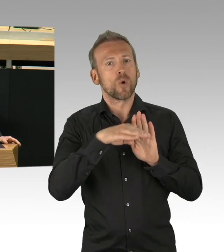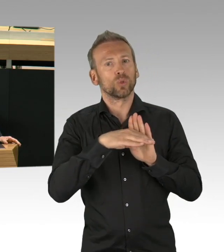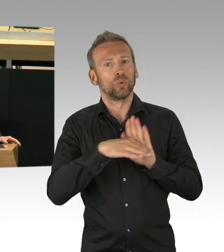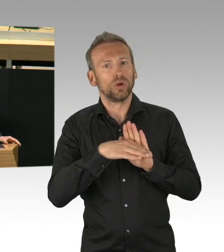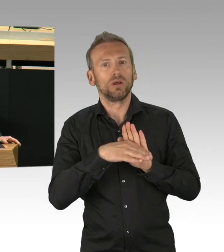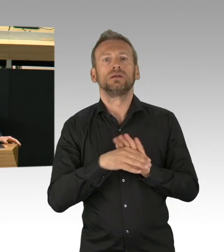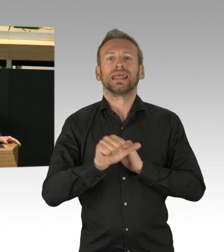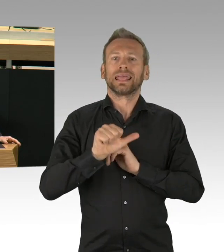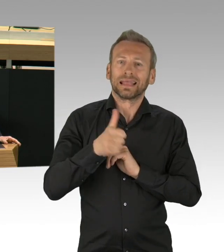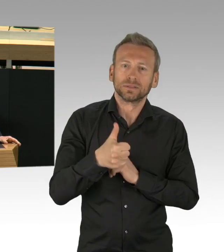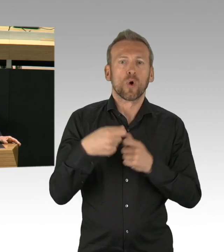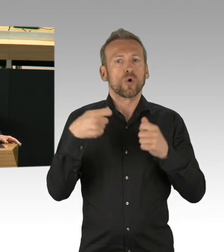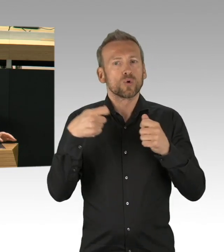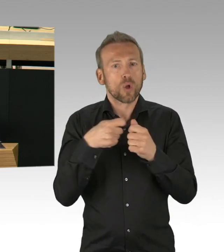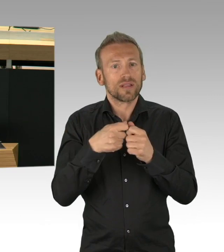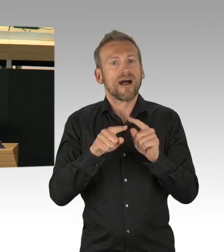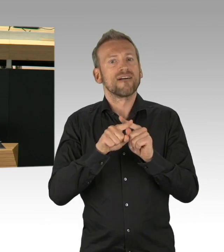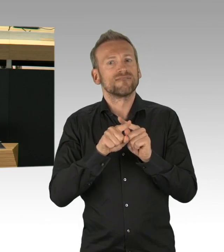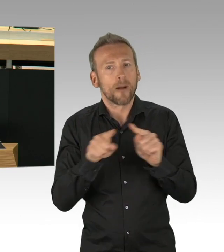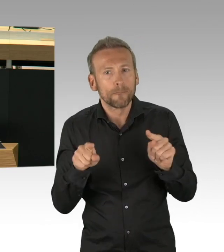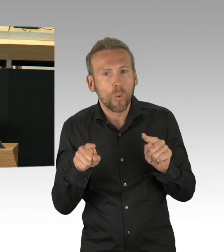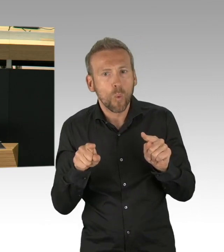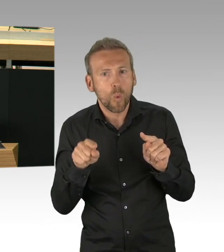Verändert hat sich auch die Debatte über Corona.